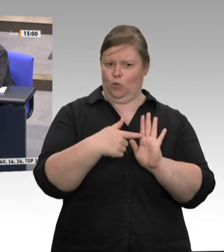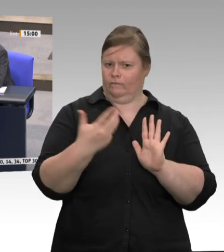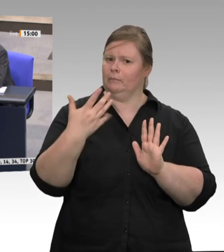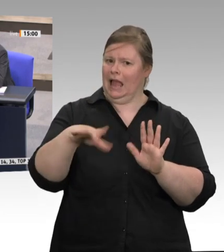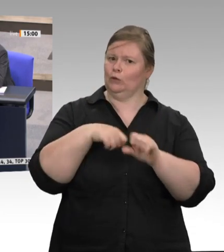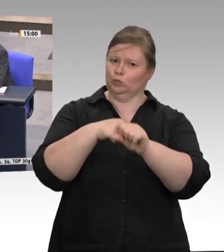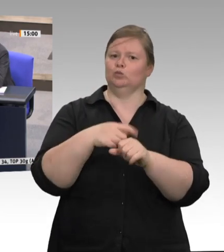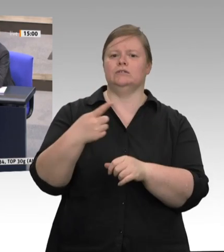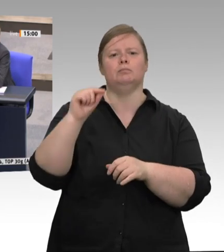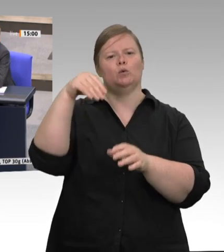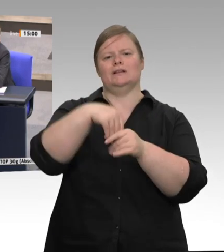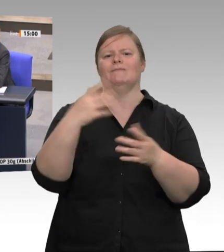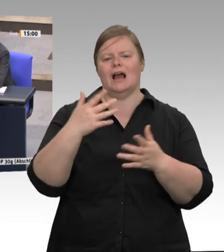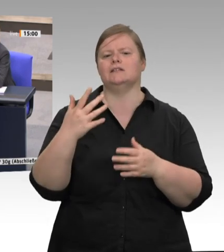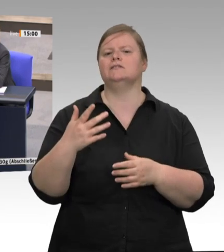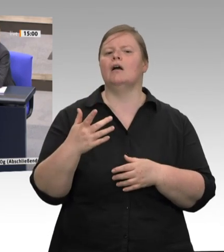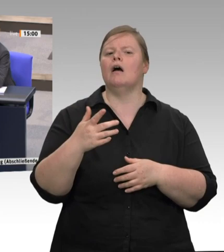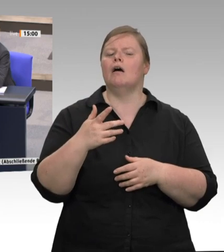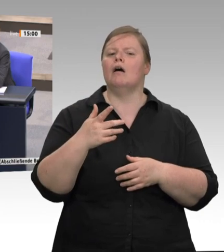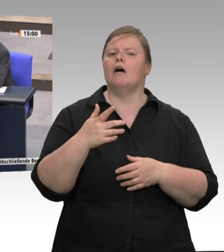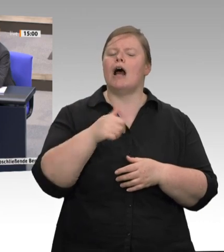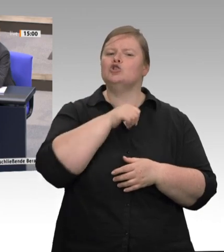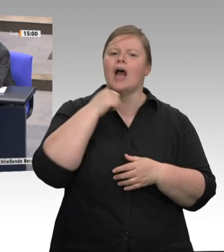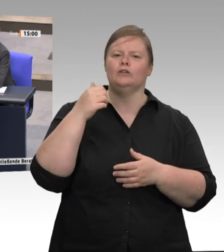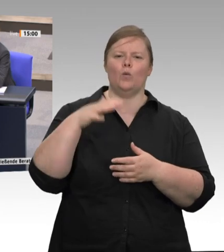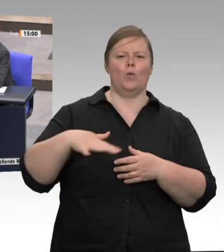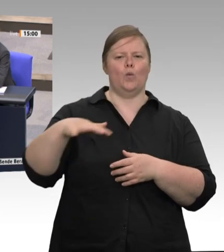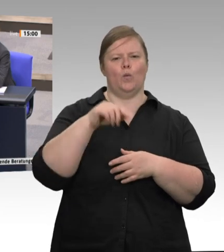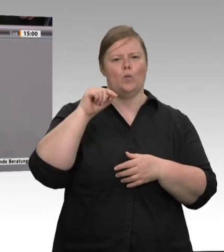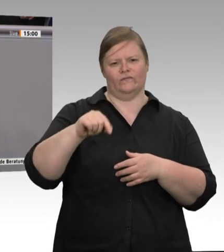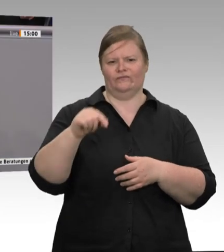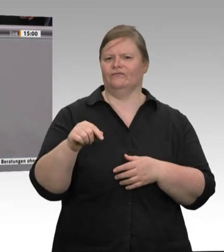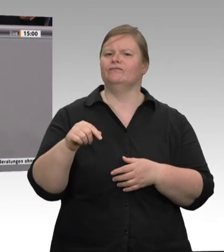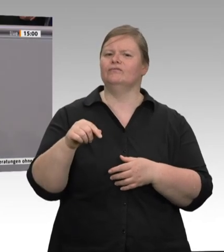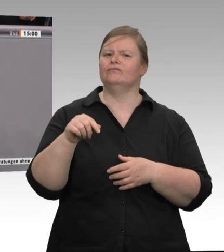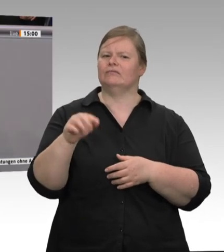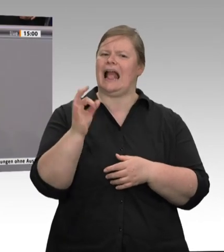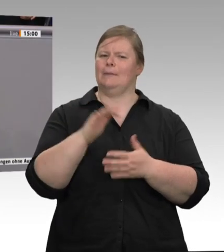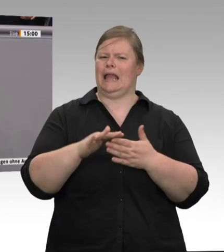nicht mehr möglich sind? Ja oder nein? Es wird einen Gesetzentwurf geben, und den